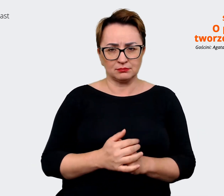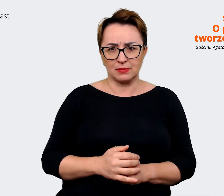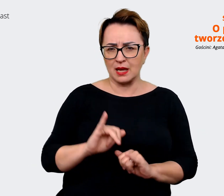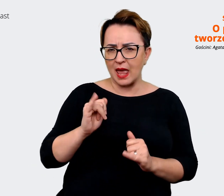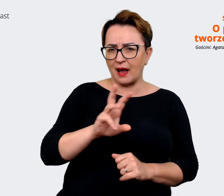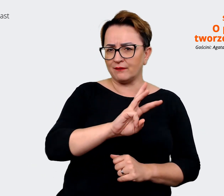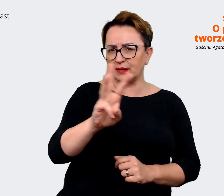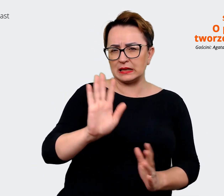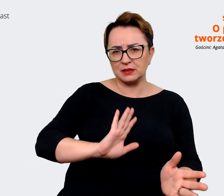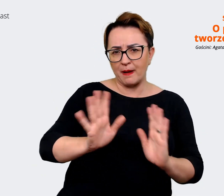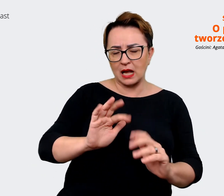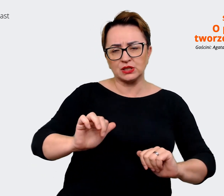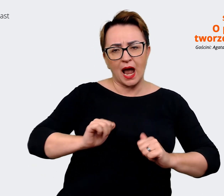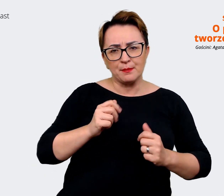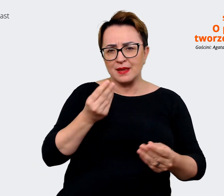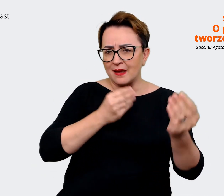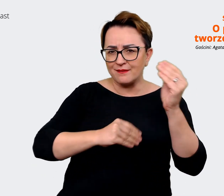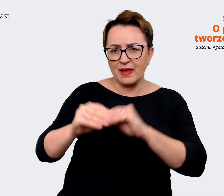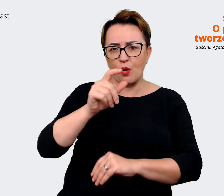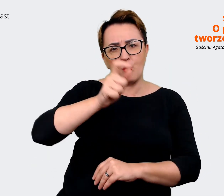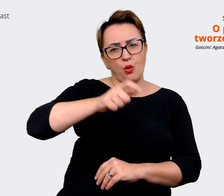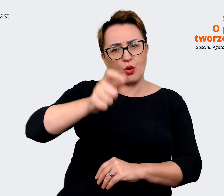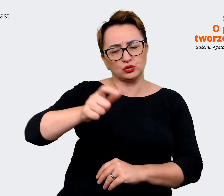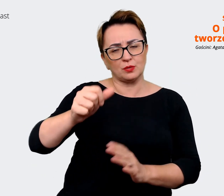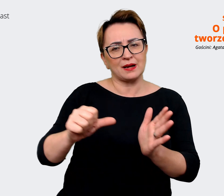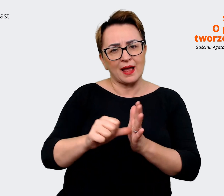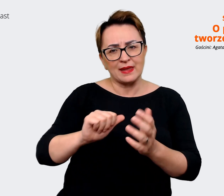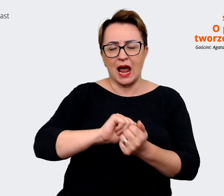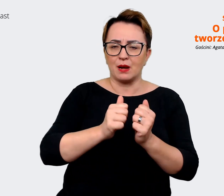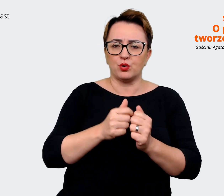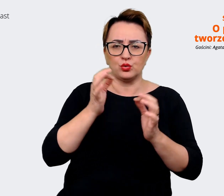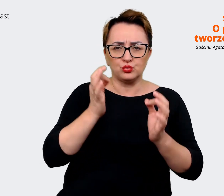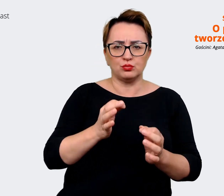żeby jak najwięcej pracowników czy potencjalnych kandydatów dowiedziało się o tej waszej pracy,